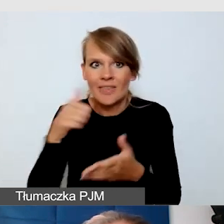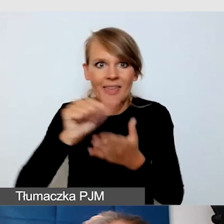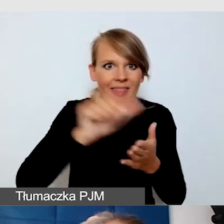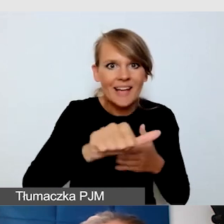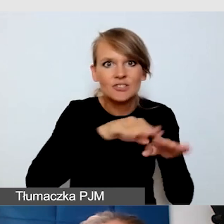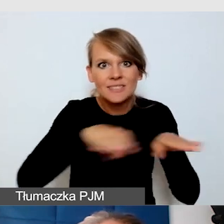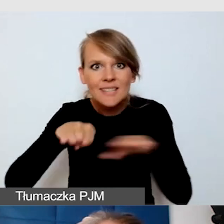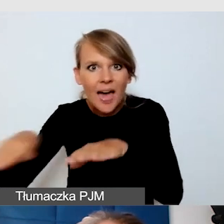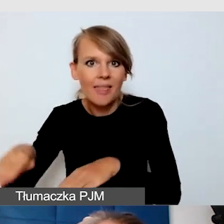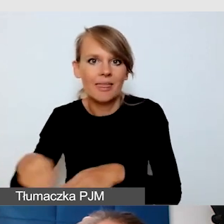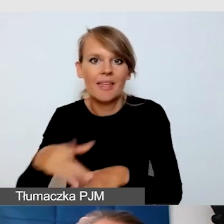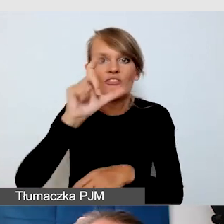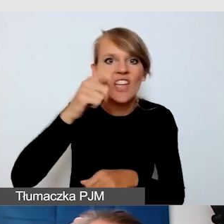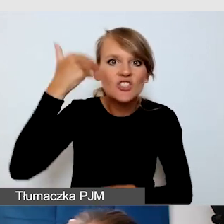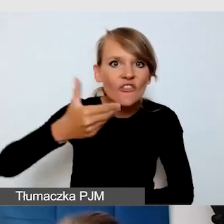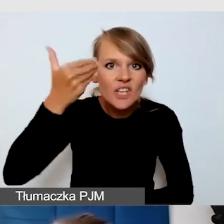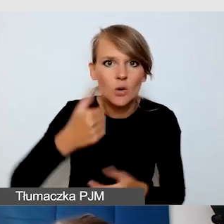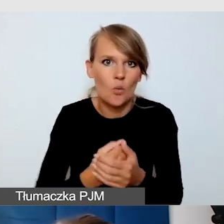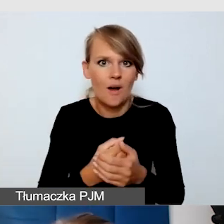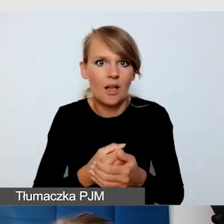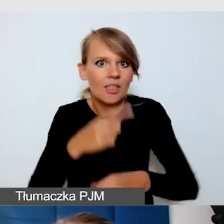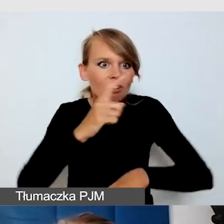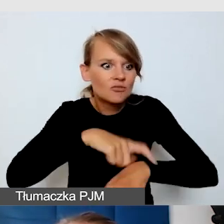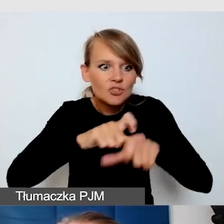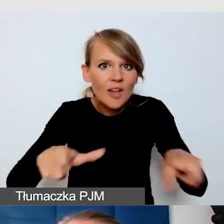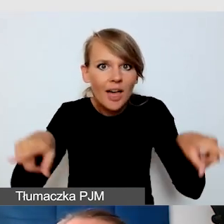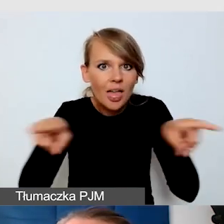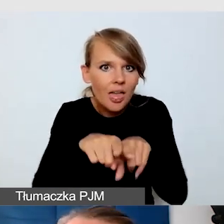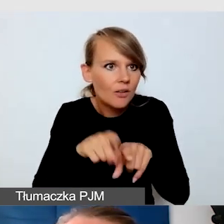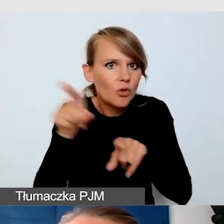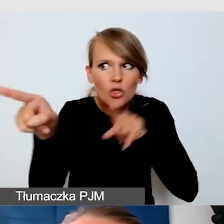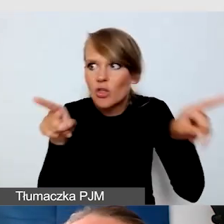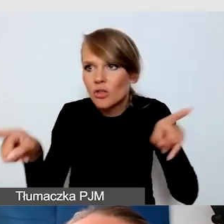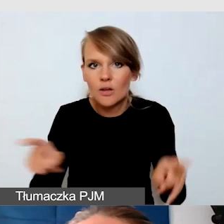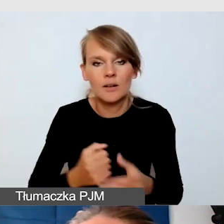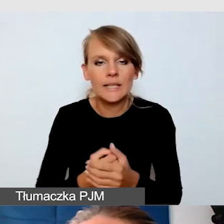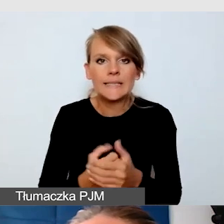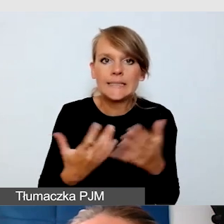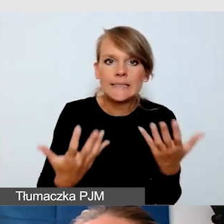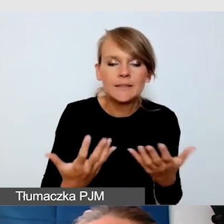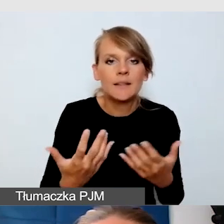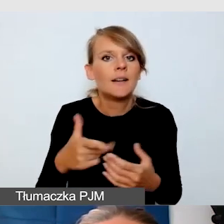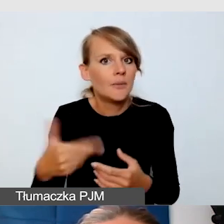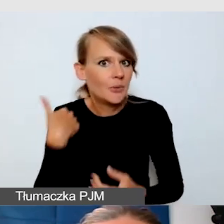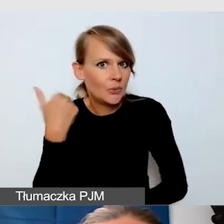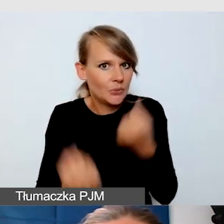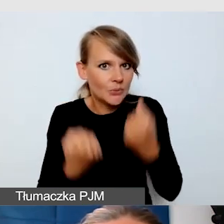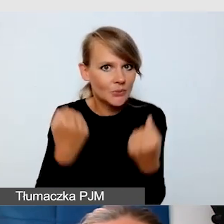wiele z tych wydarzeń działo się równolegle. W związku z tym konieczne było wypracowanie takiego harmonogramu,